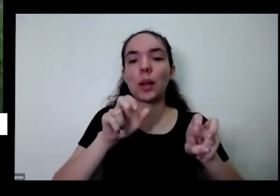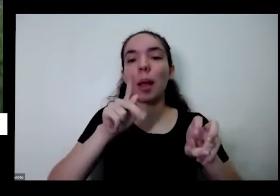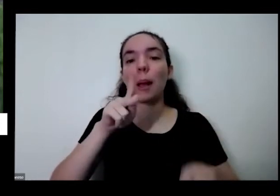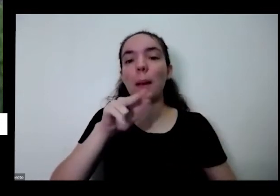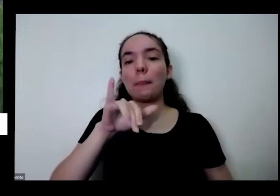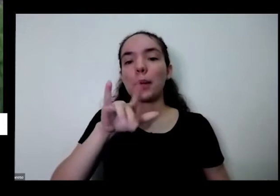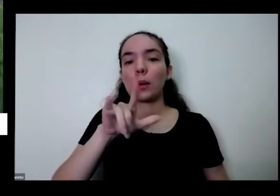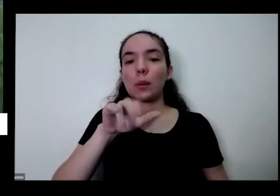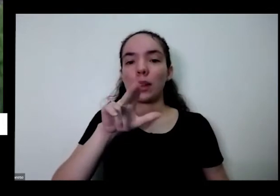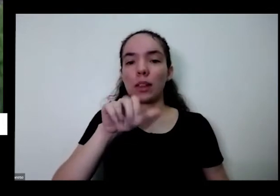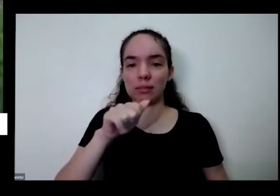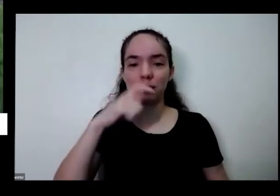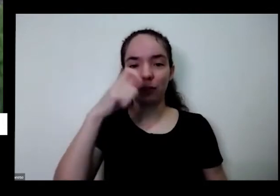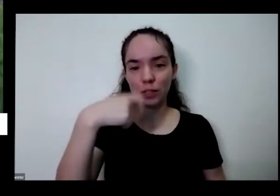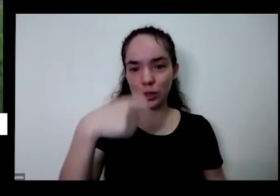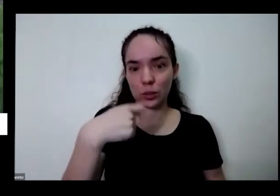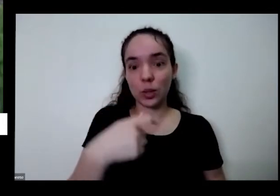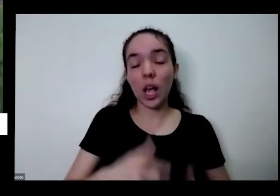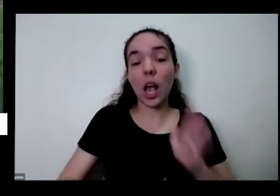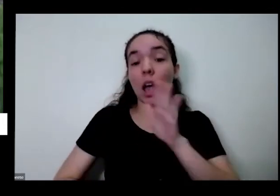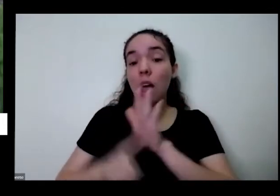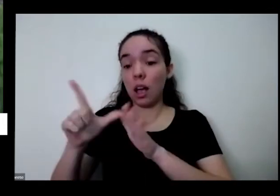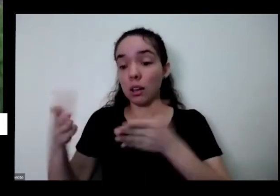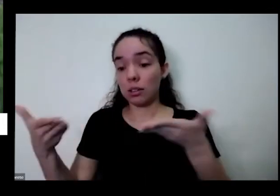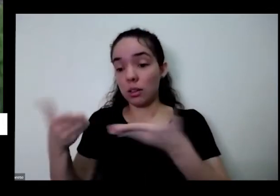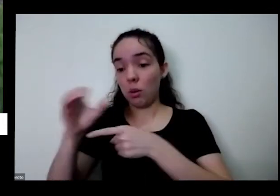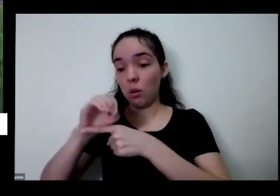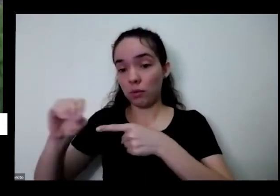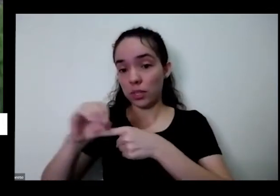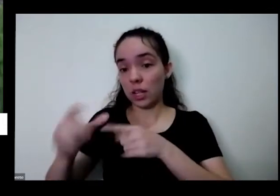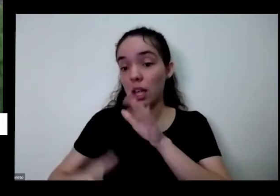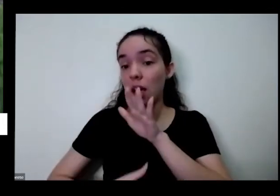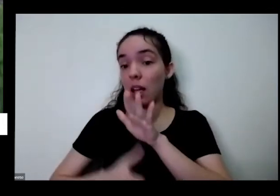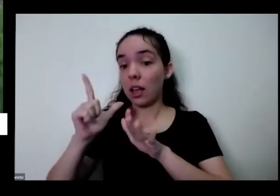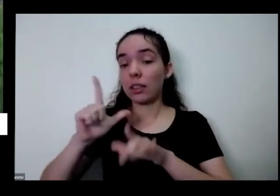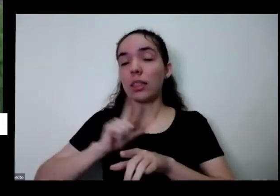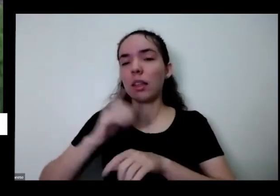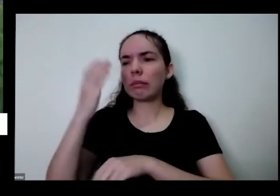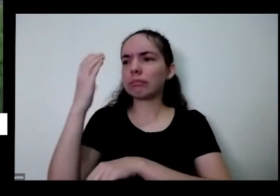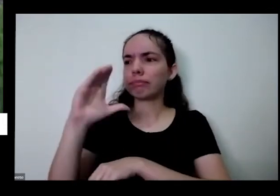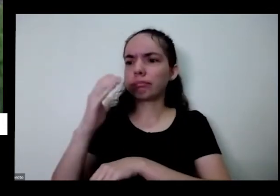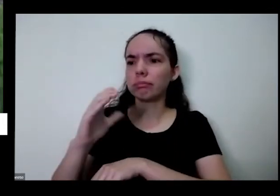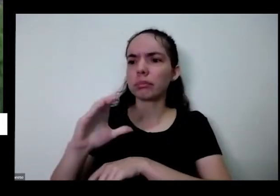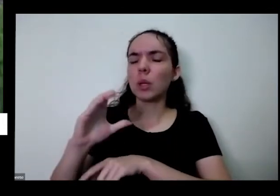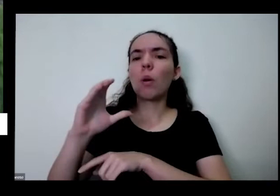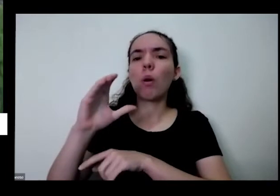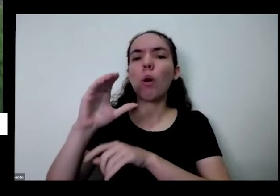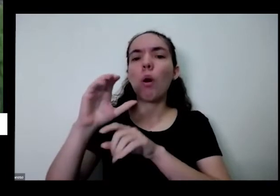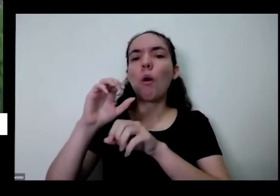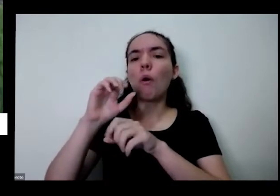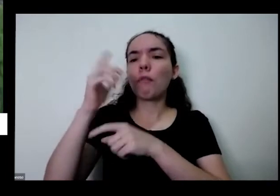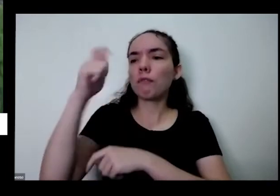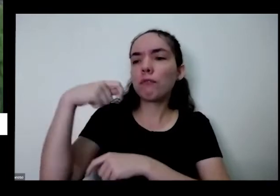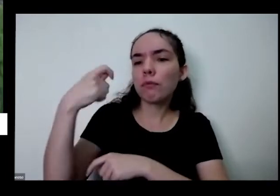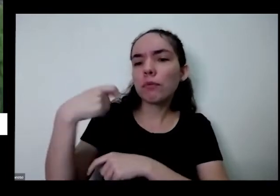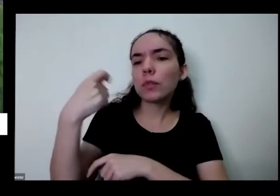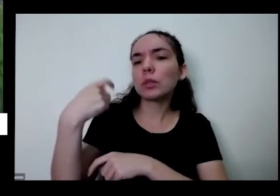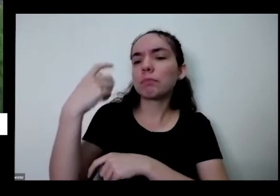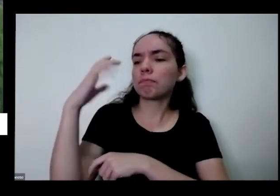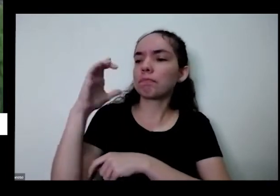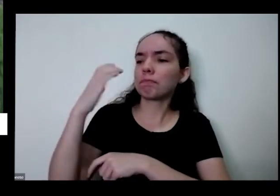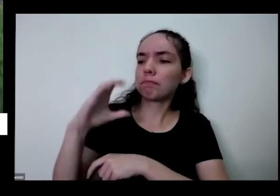teve tiveram 12 vídeos que foram publicadas com as falas do Juarez sobre escolha do vaso altas para